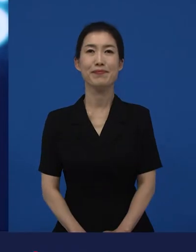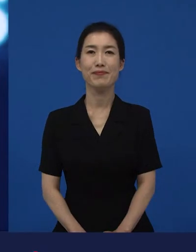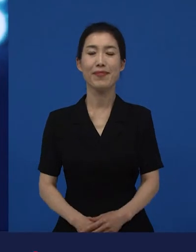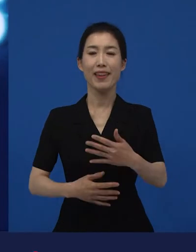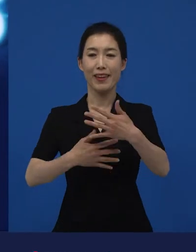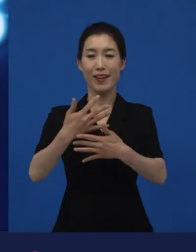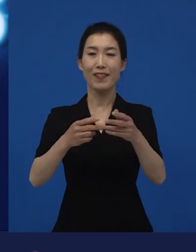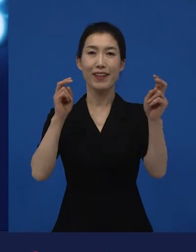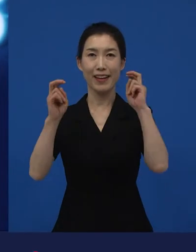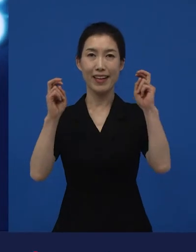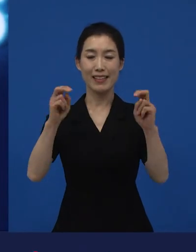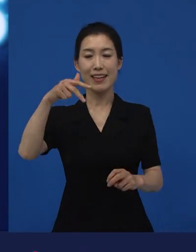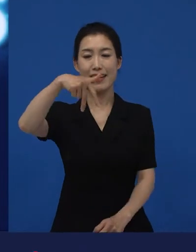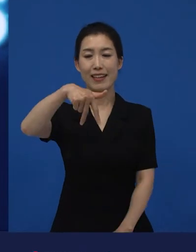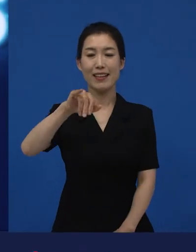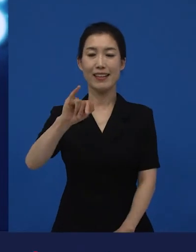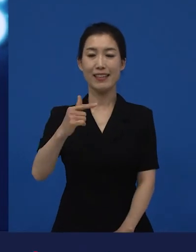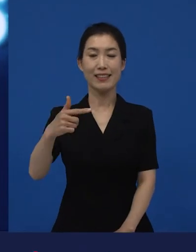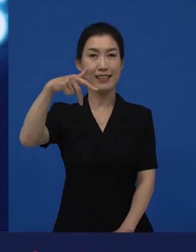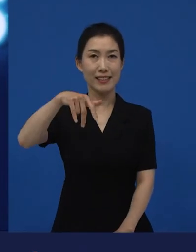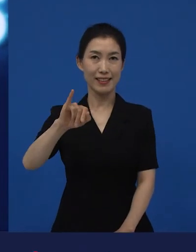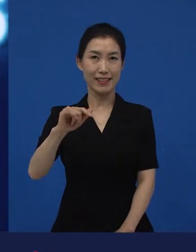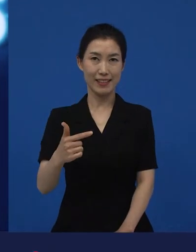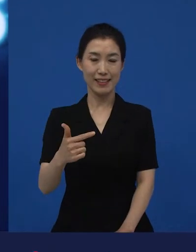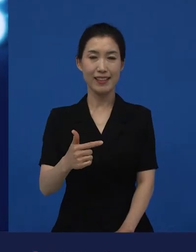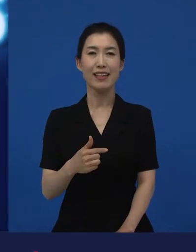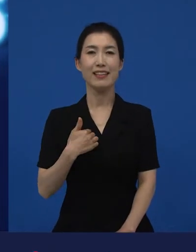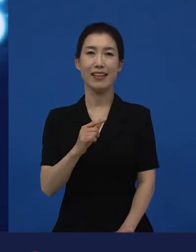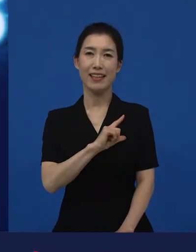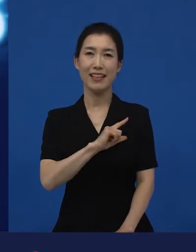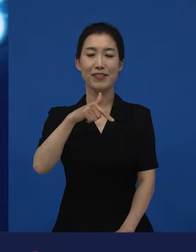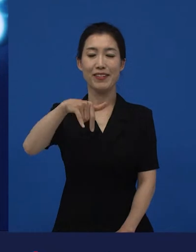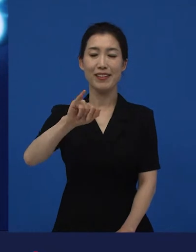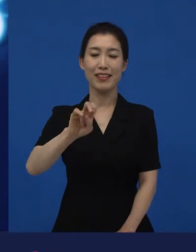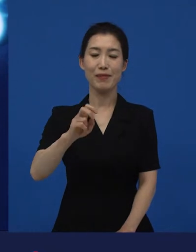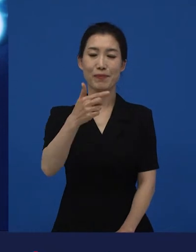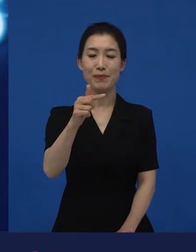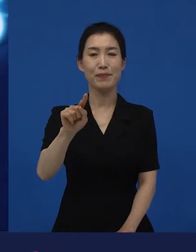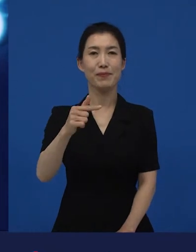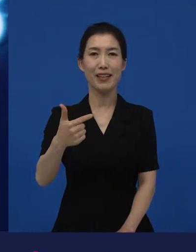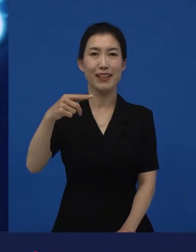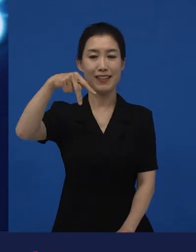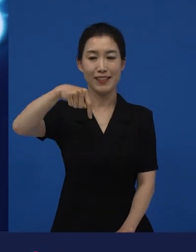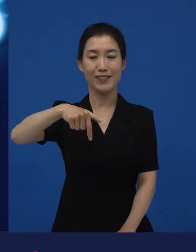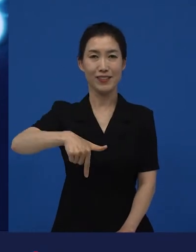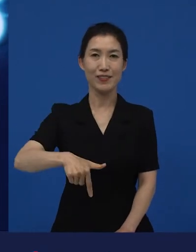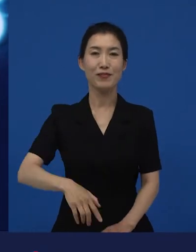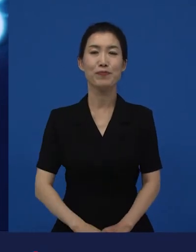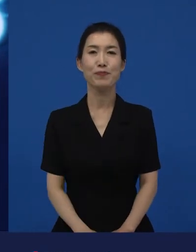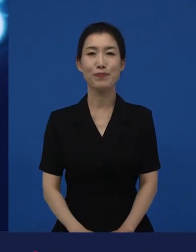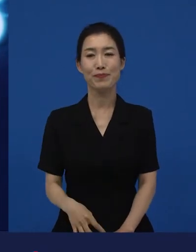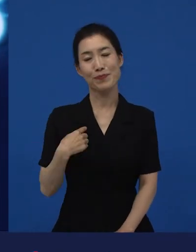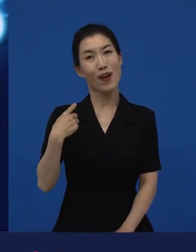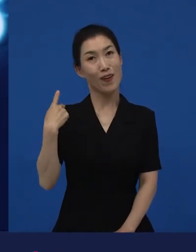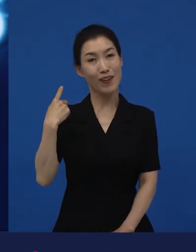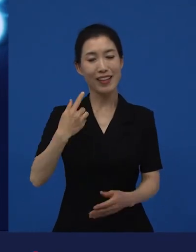안녕하세요 저는 영화사 진진의 김난숙이라고 합니다. 저는 어제도 영화관에 갔었고요.